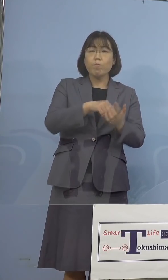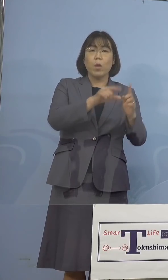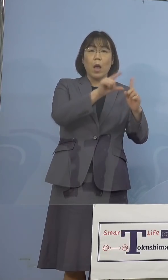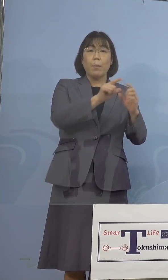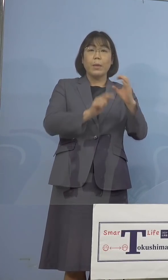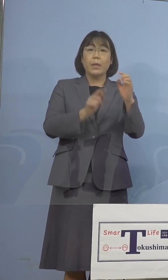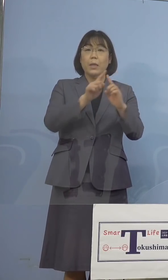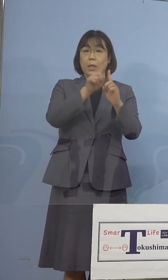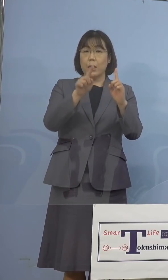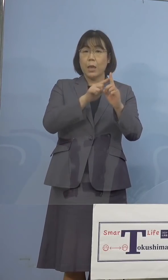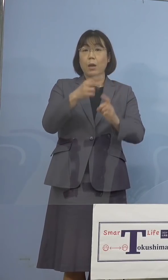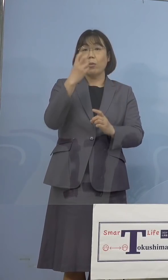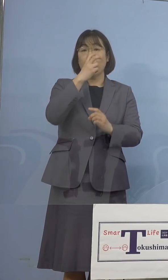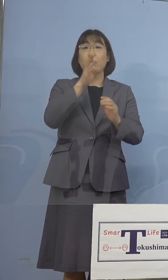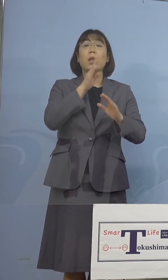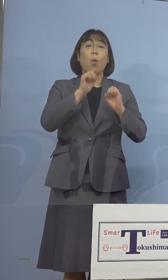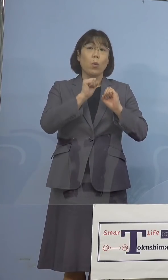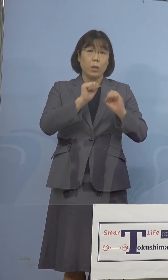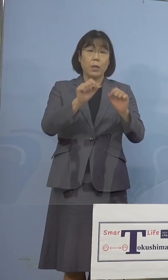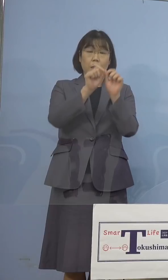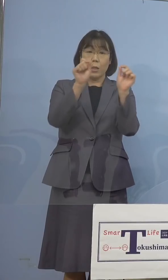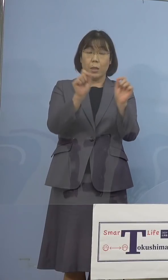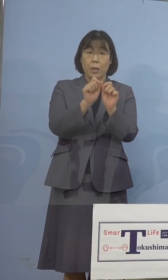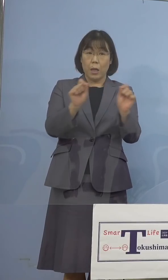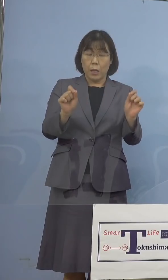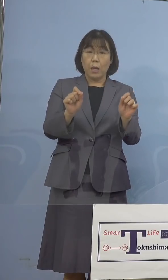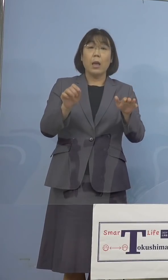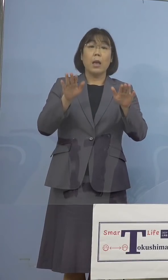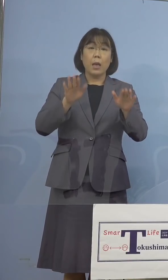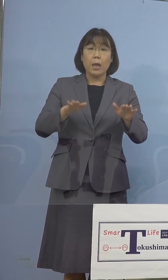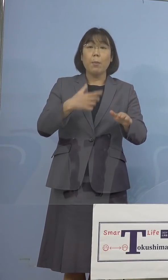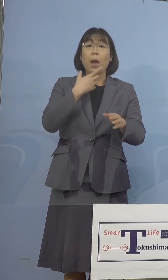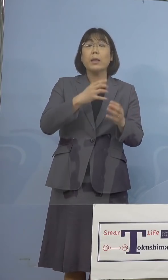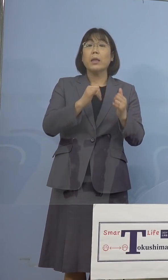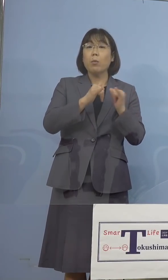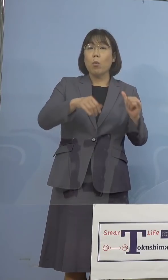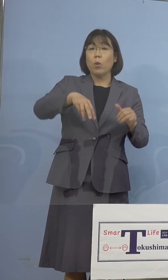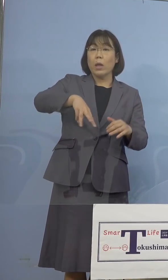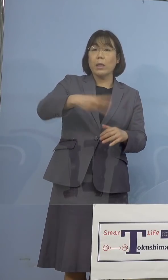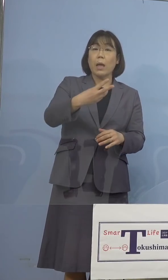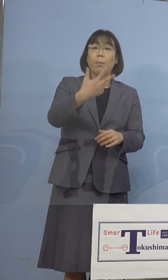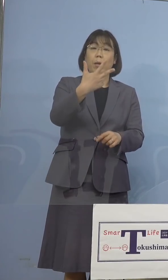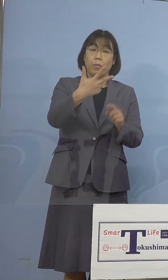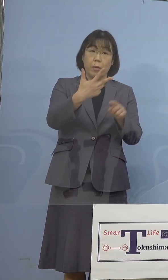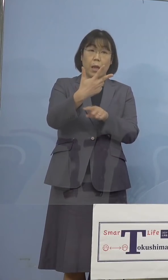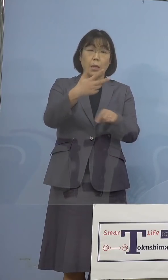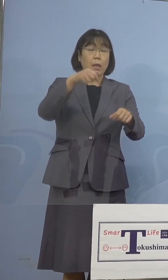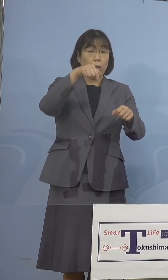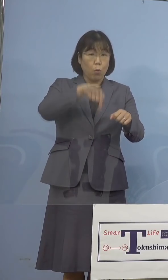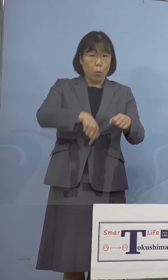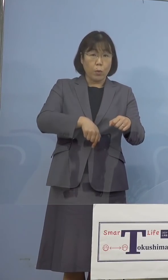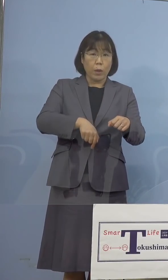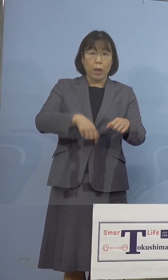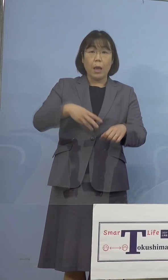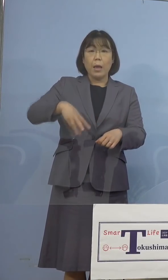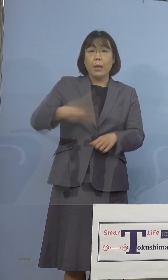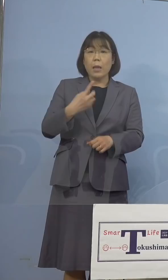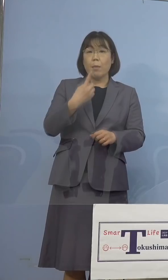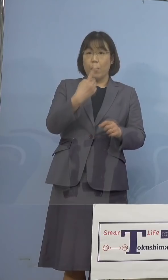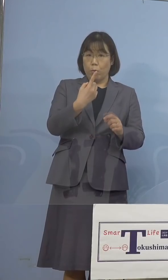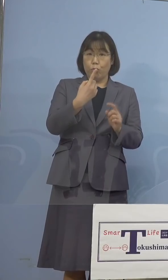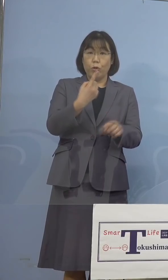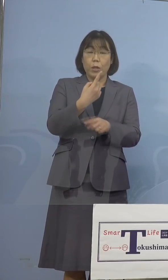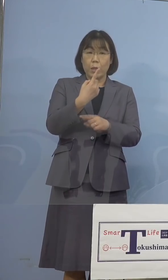実施をしておりましたところ、現在 希望者307名のうち、301名の陰性が